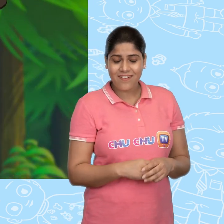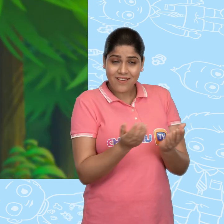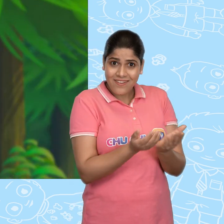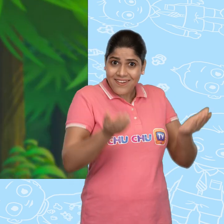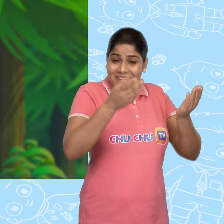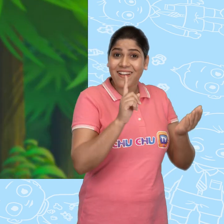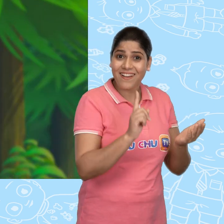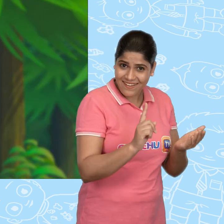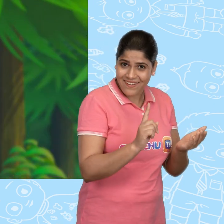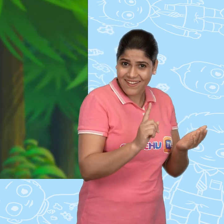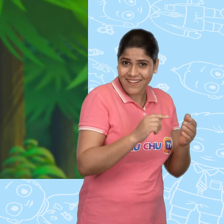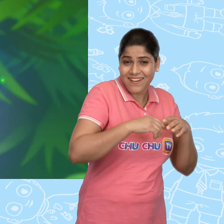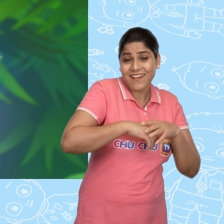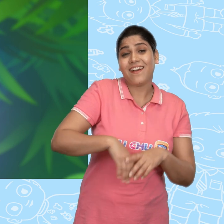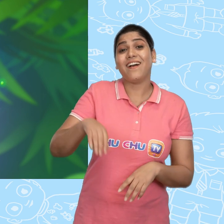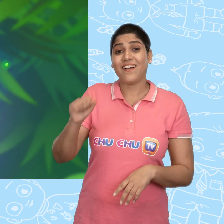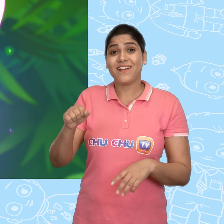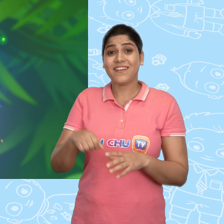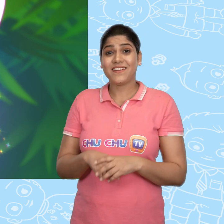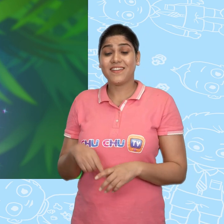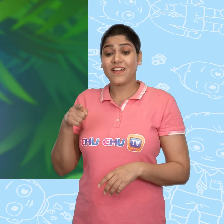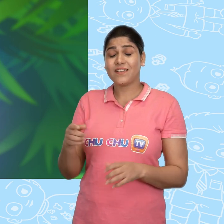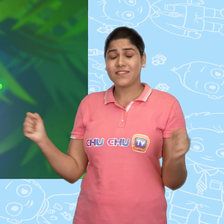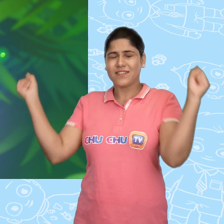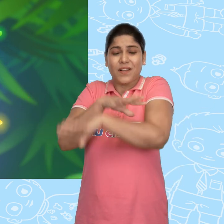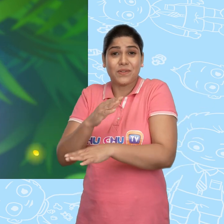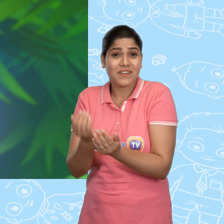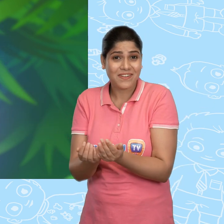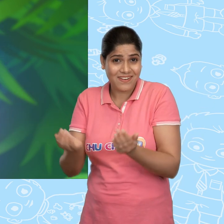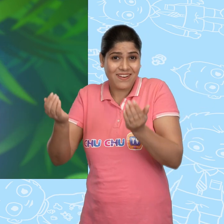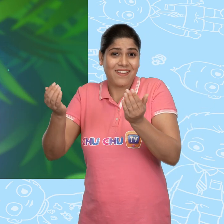एक कटोरा? हाँ! ये एक जादुई कटोरा है.